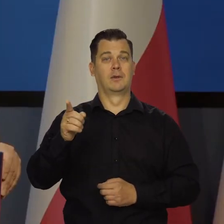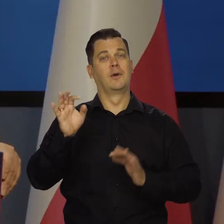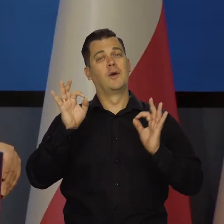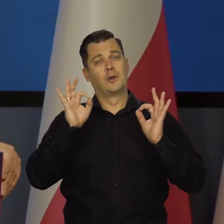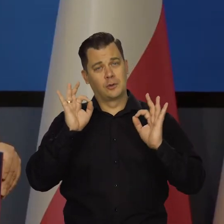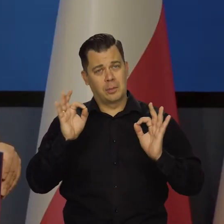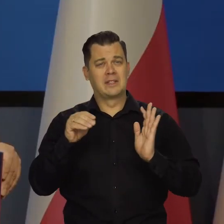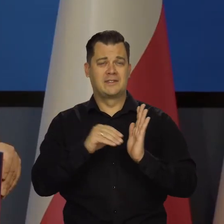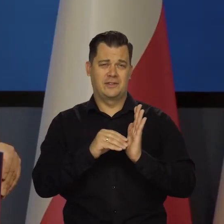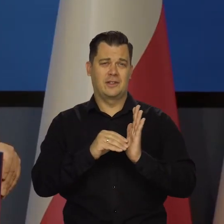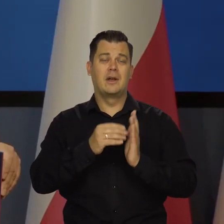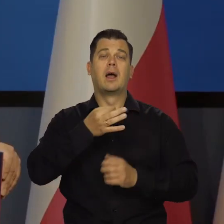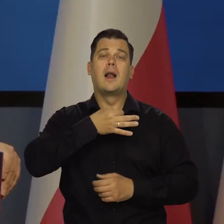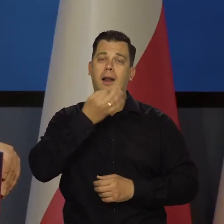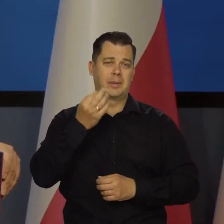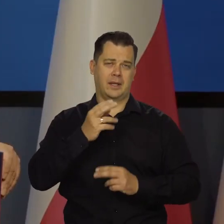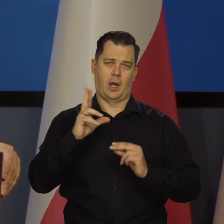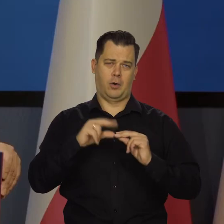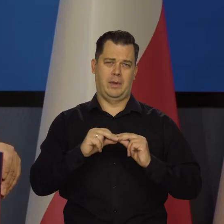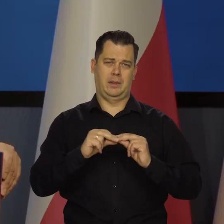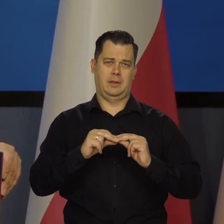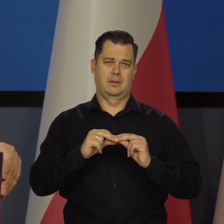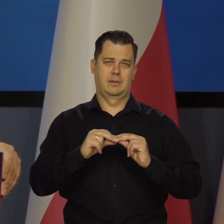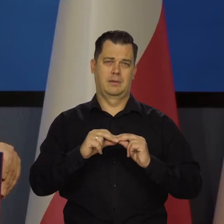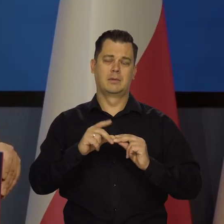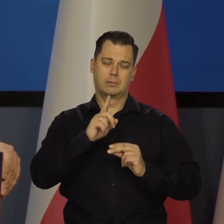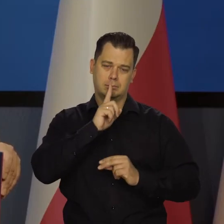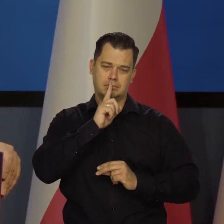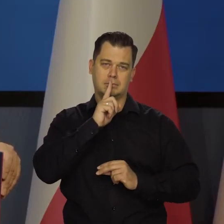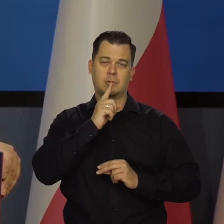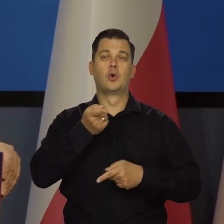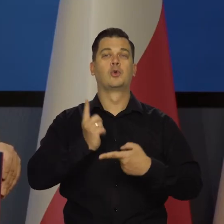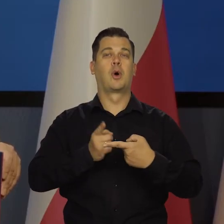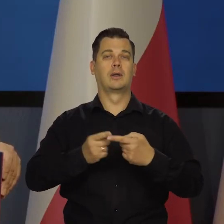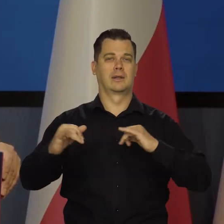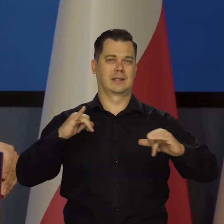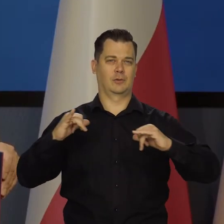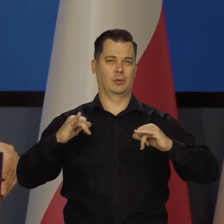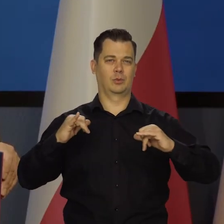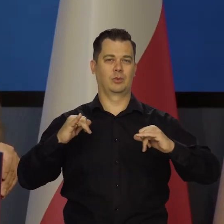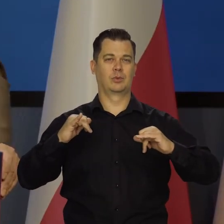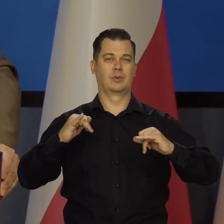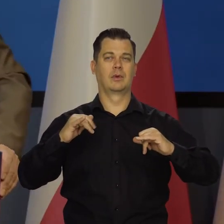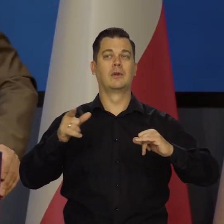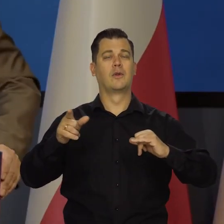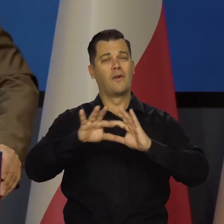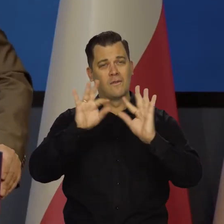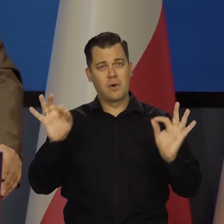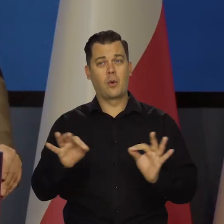że się nie komentuje nawzajem wypowiedzi członków zarządu, ale większość uważała do tej pory, że w ogóle nie należy podwyższać